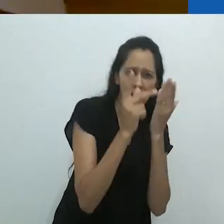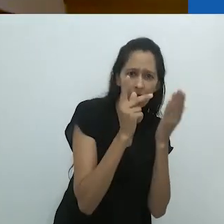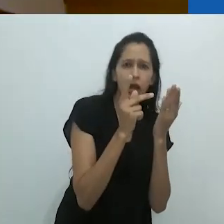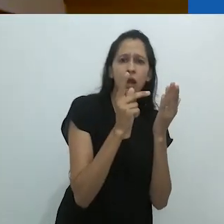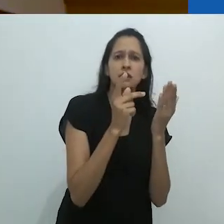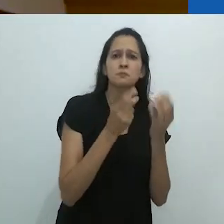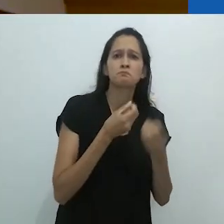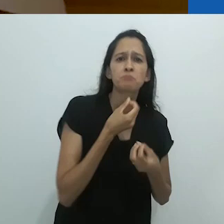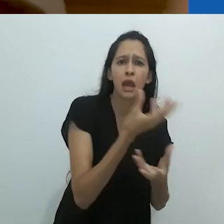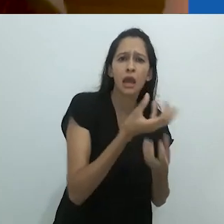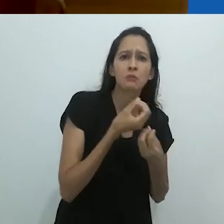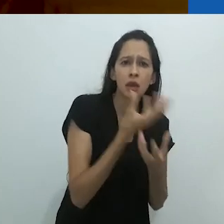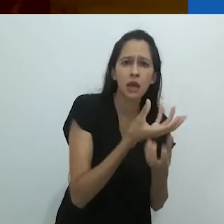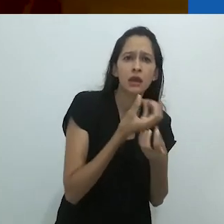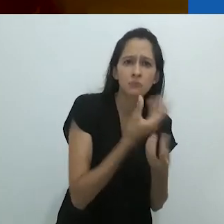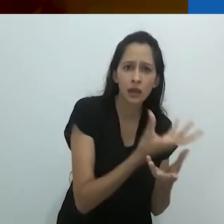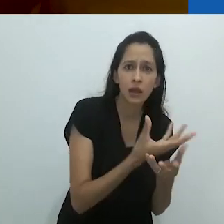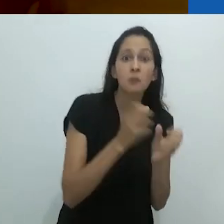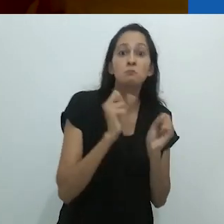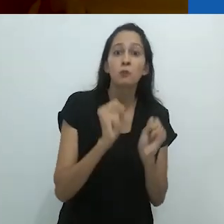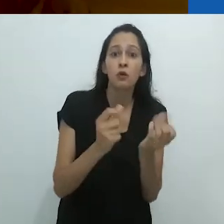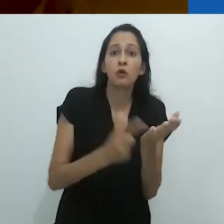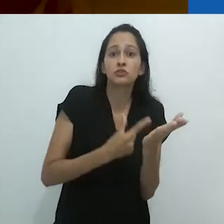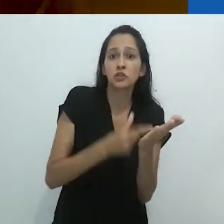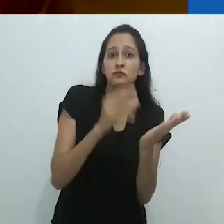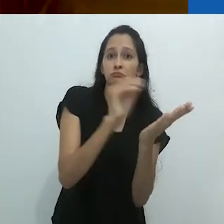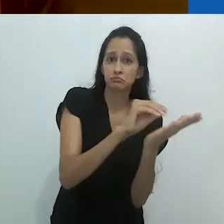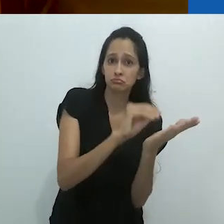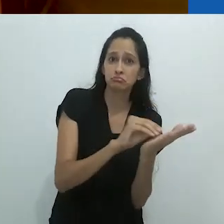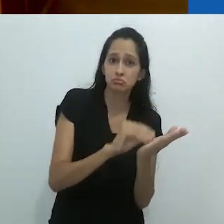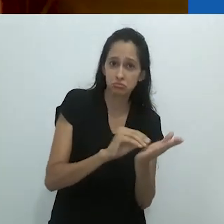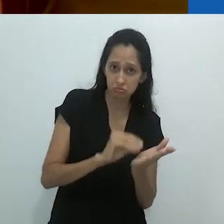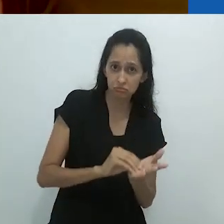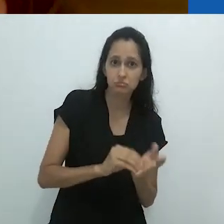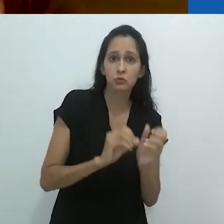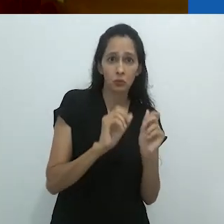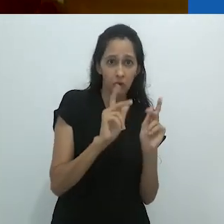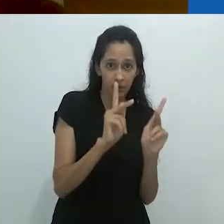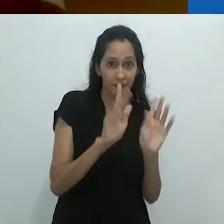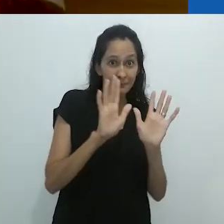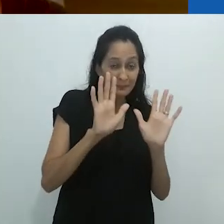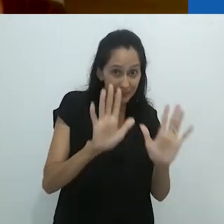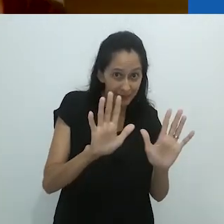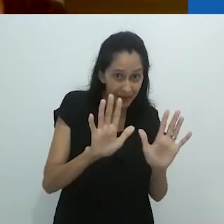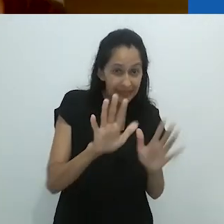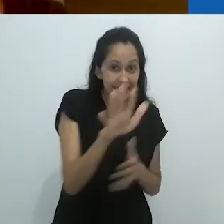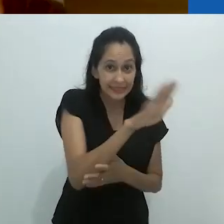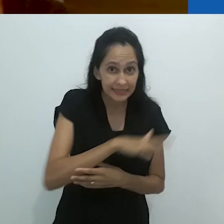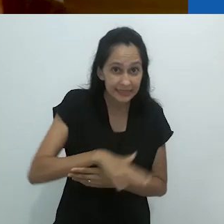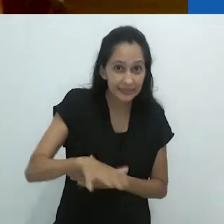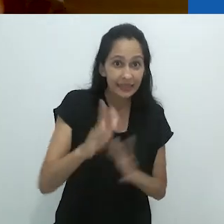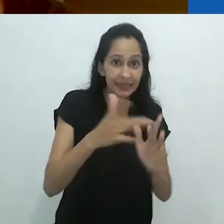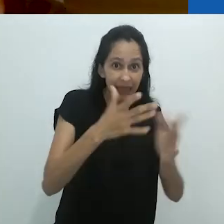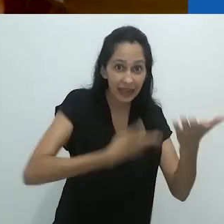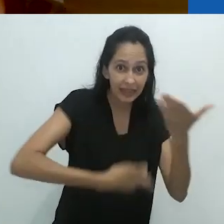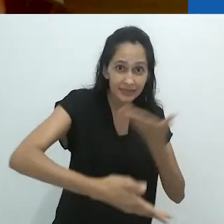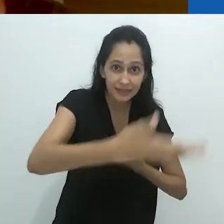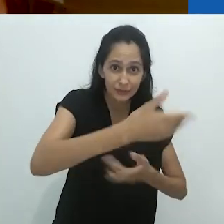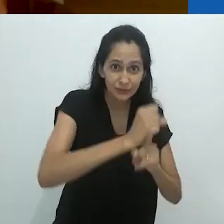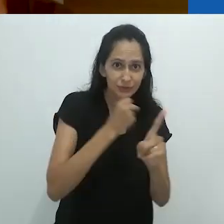Ele pode ser psicanalisado, ele pode ser colocado em uma biografia,